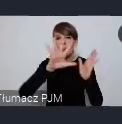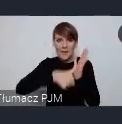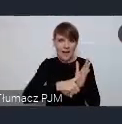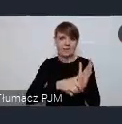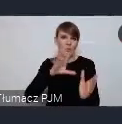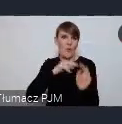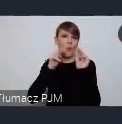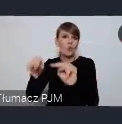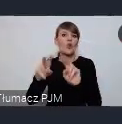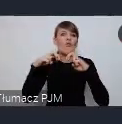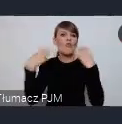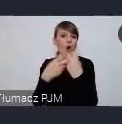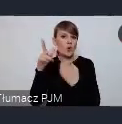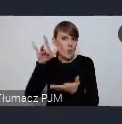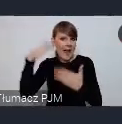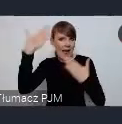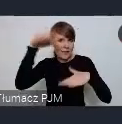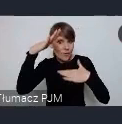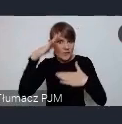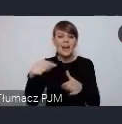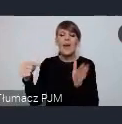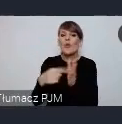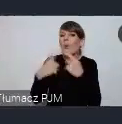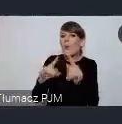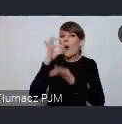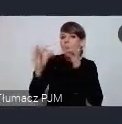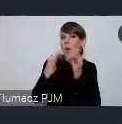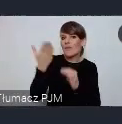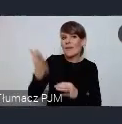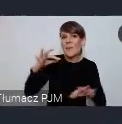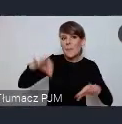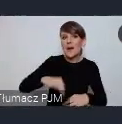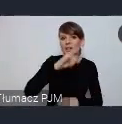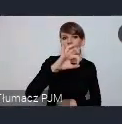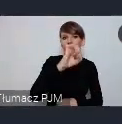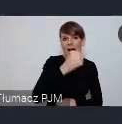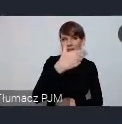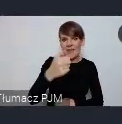i o tym powie krótko pani Joanna Nowaczyk zastępca dyrektora